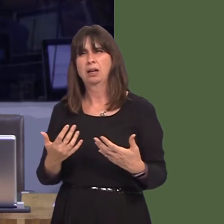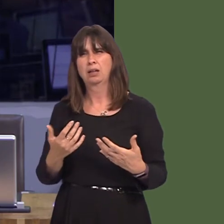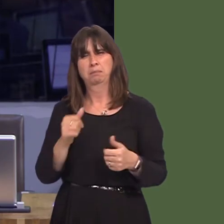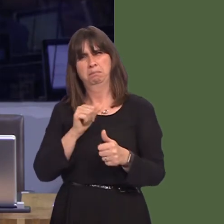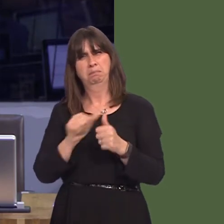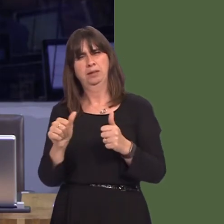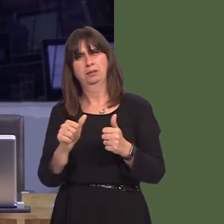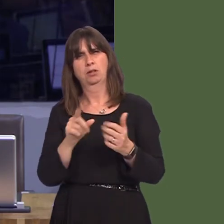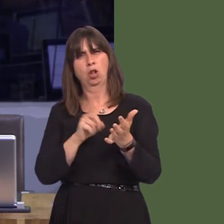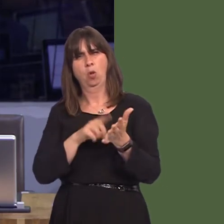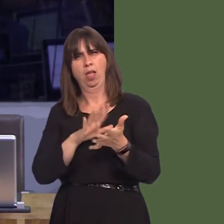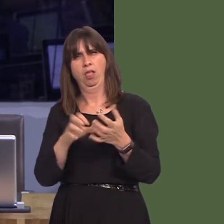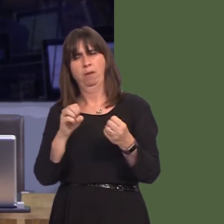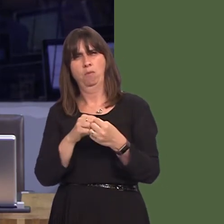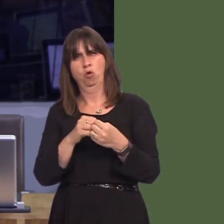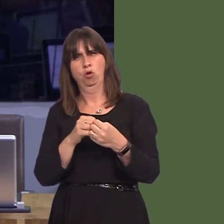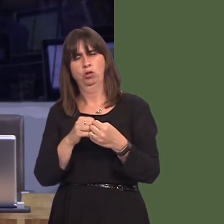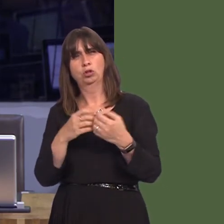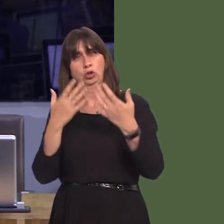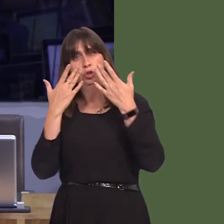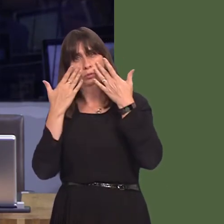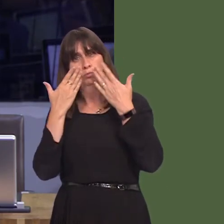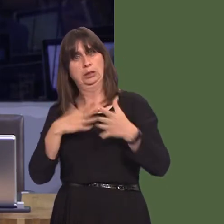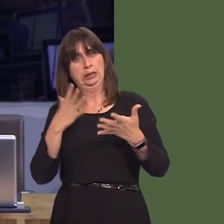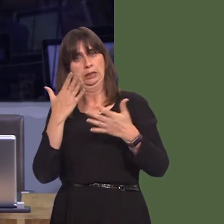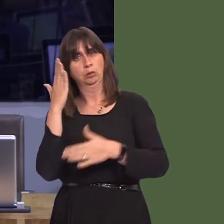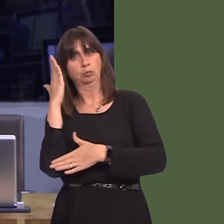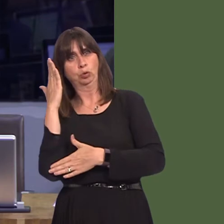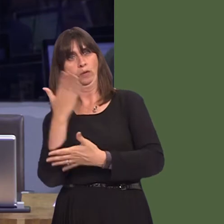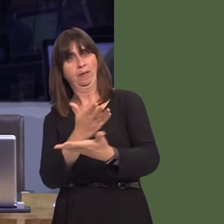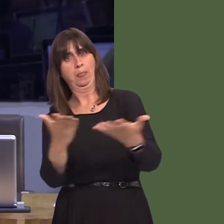i drigolion Hywel Dda eu bod nhw'n gallu gwneud y pethau sylfaenol yma yn iawn cyn dechrau